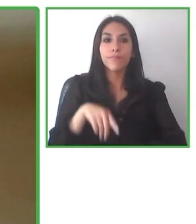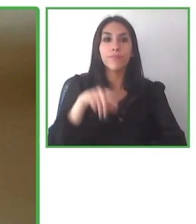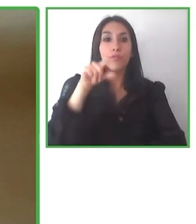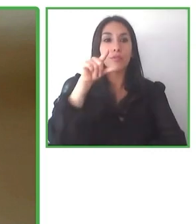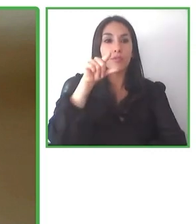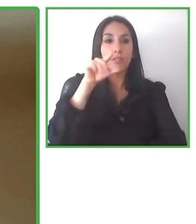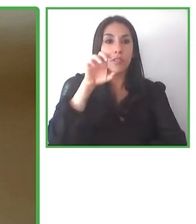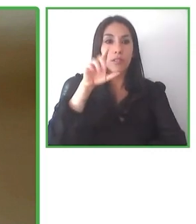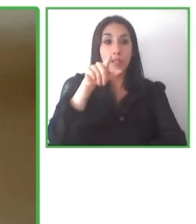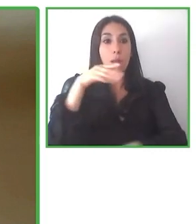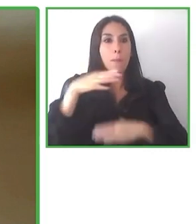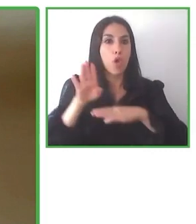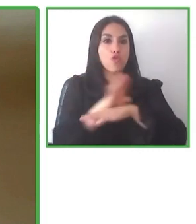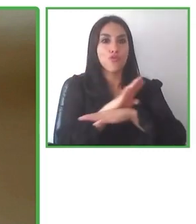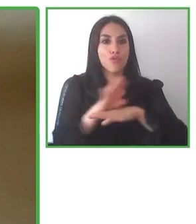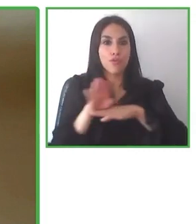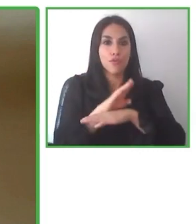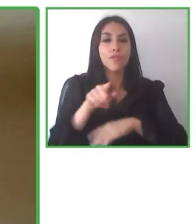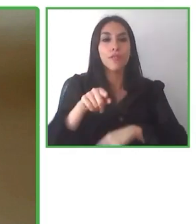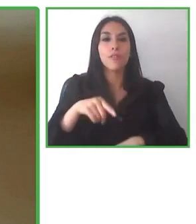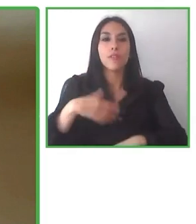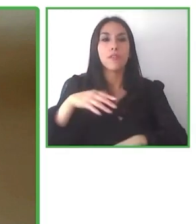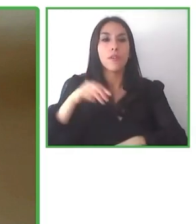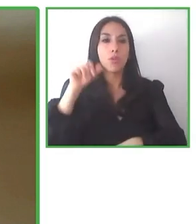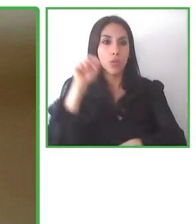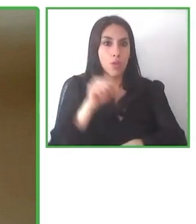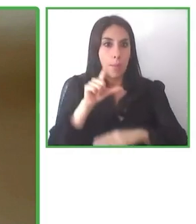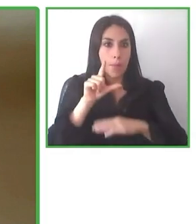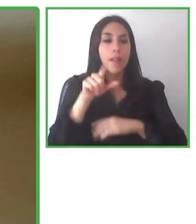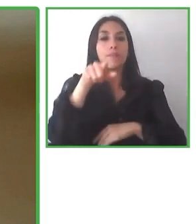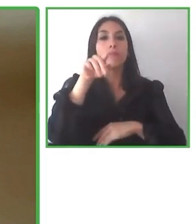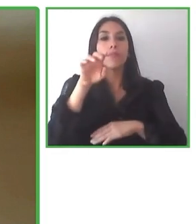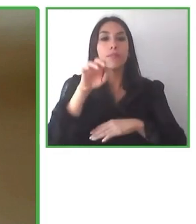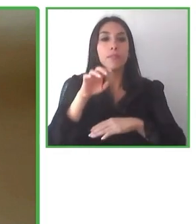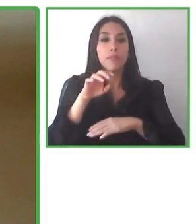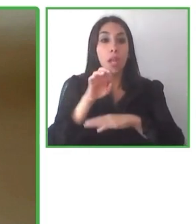requerimientos de personas que digamos en sillas de rueda, por ejemplo, con cierta